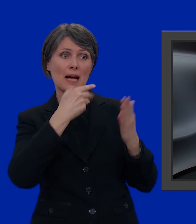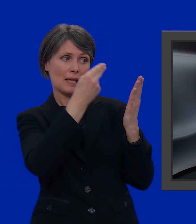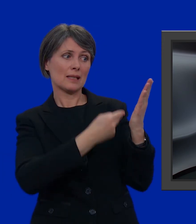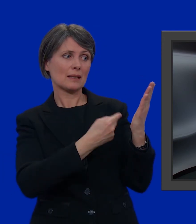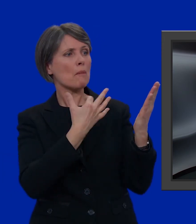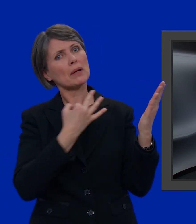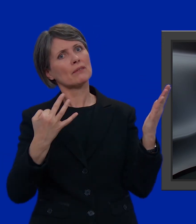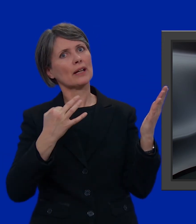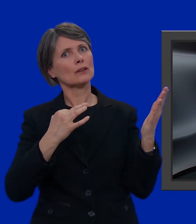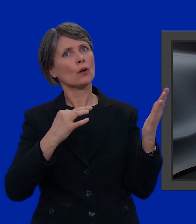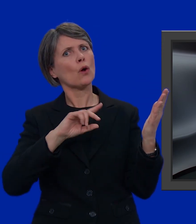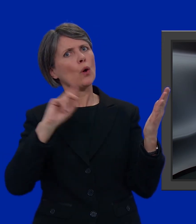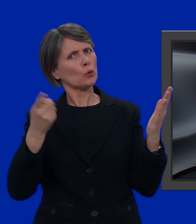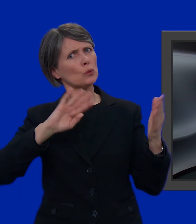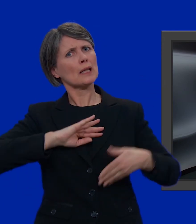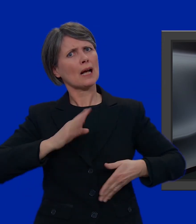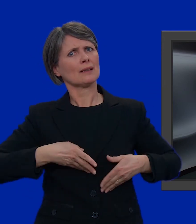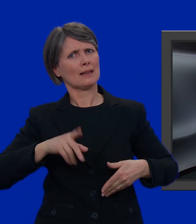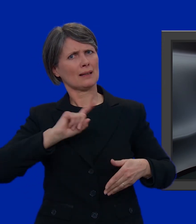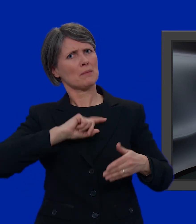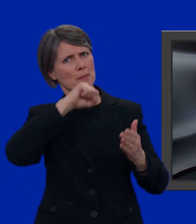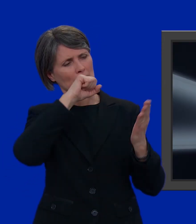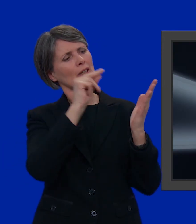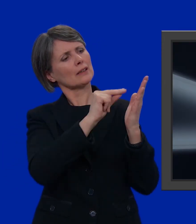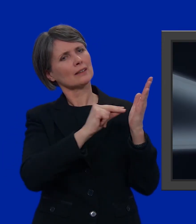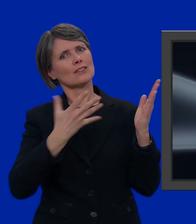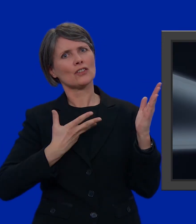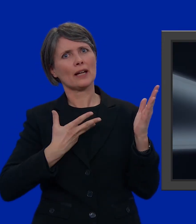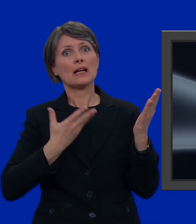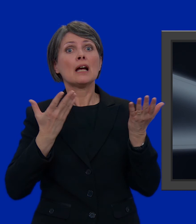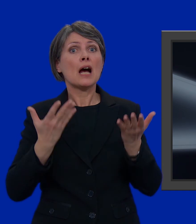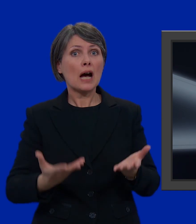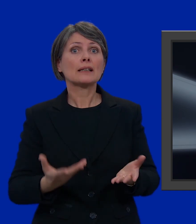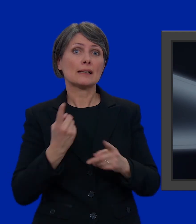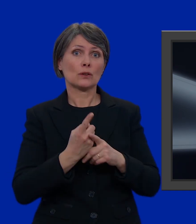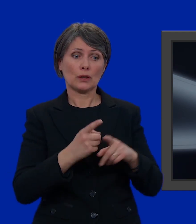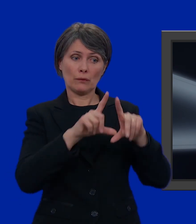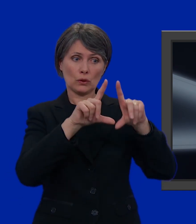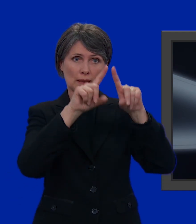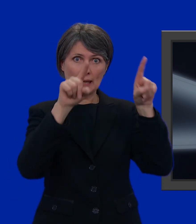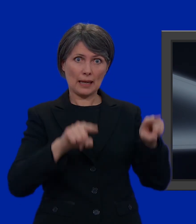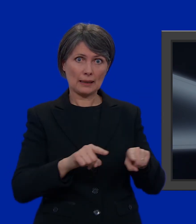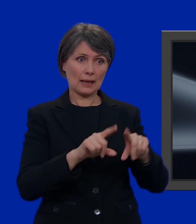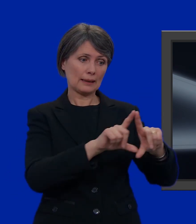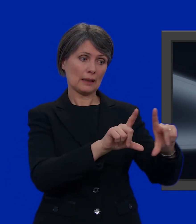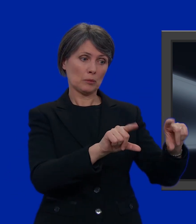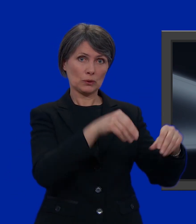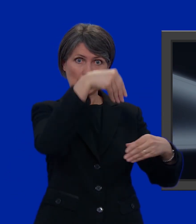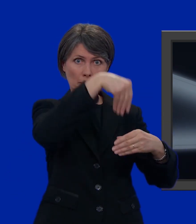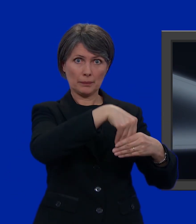Perfetto! Ci sono proprio tutti i miei candidati preferiti. Non ci resta altro che prendere la scheda inserirla nella busta più piccola,